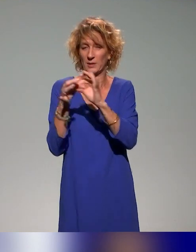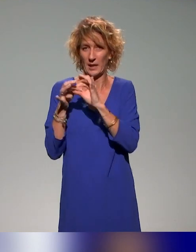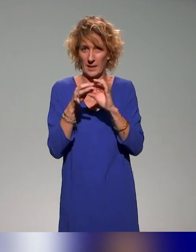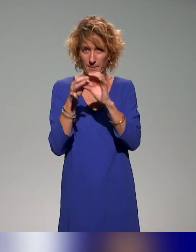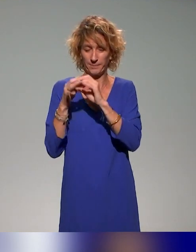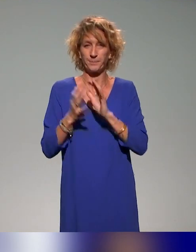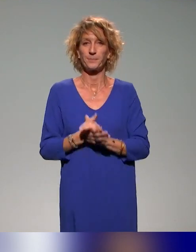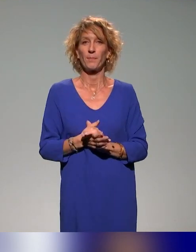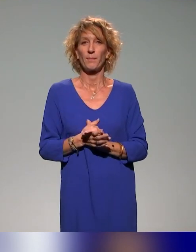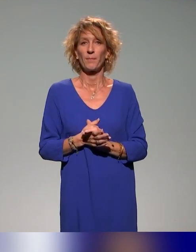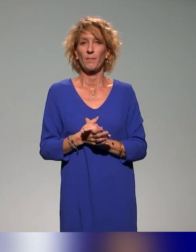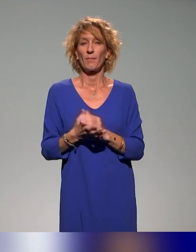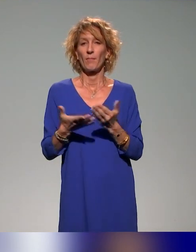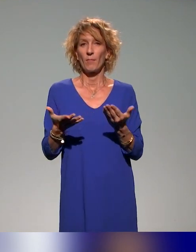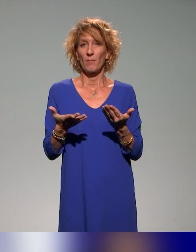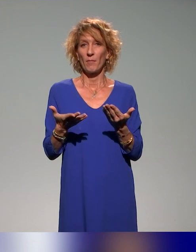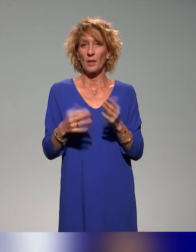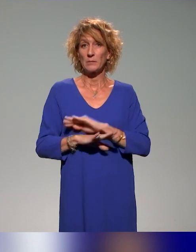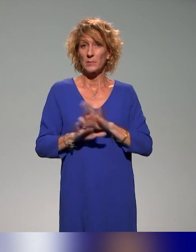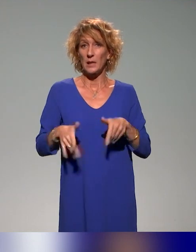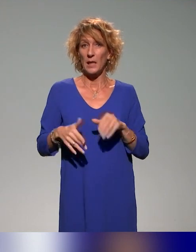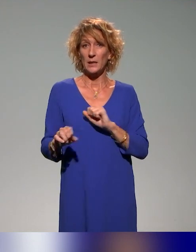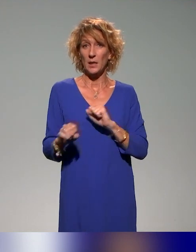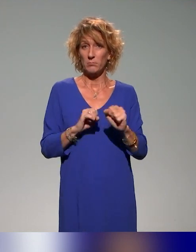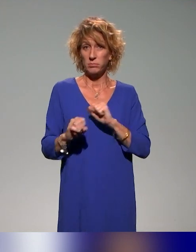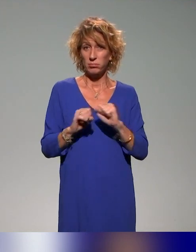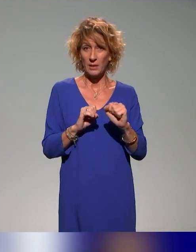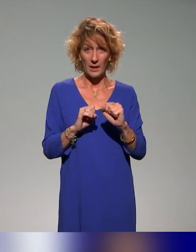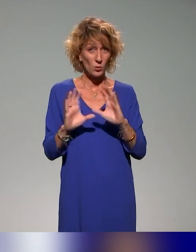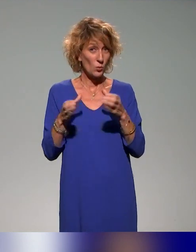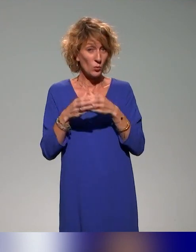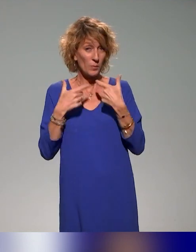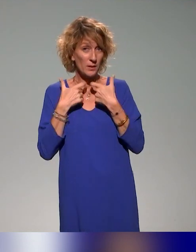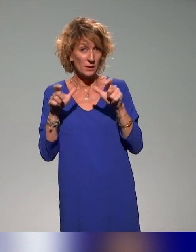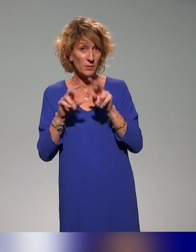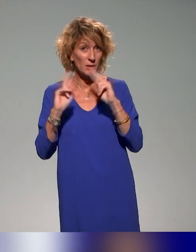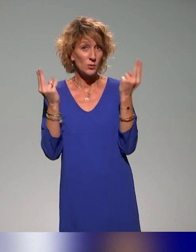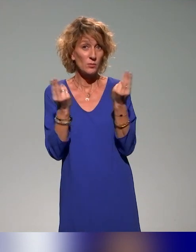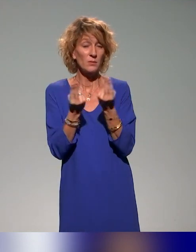C'est la dernière action du groupe accessibilité universelle et égalité